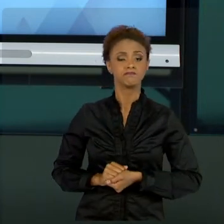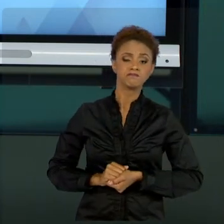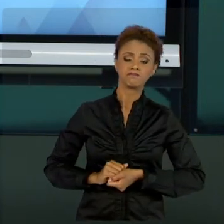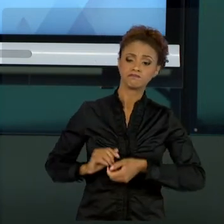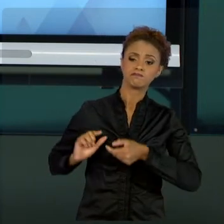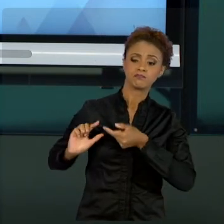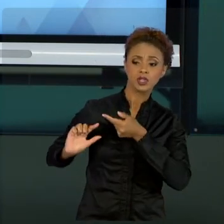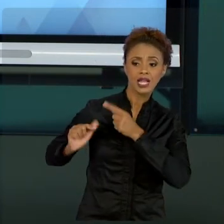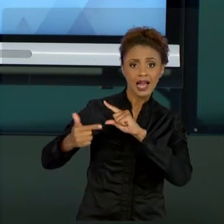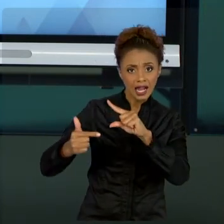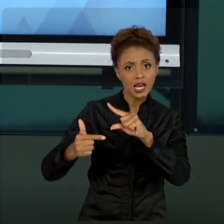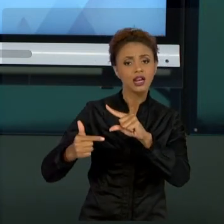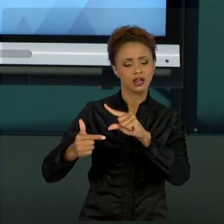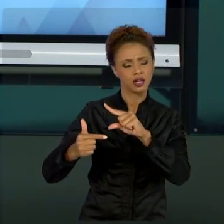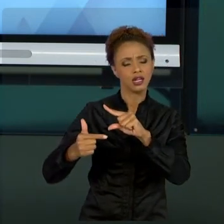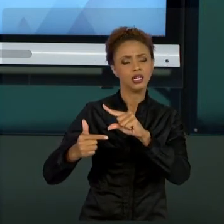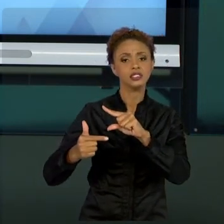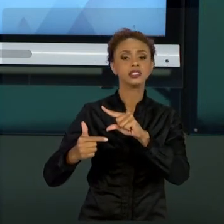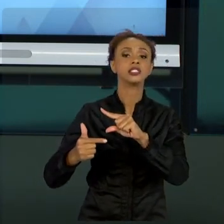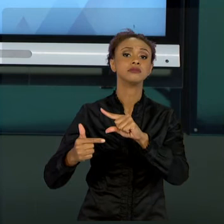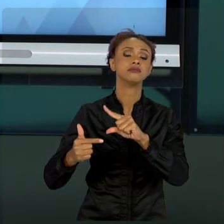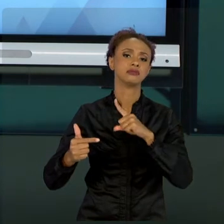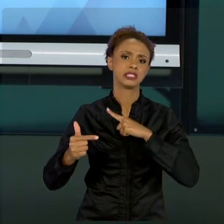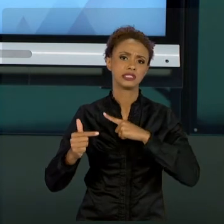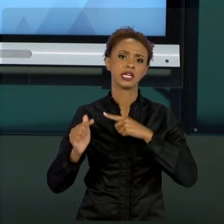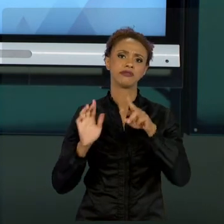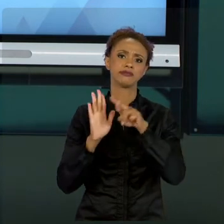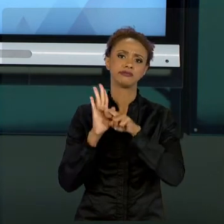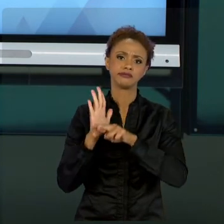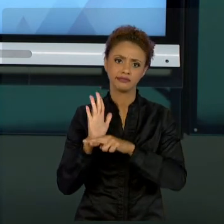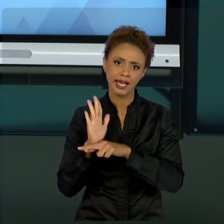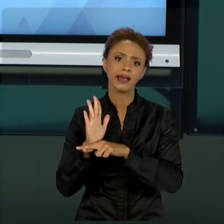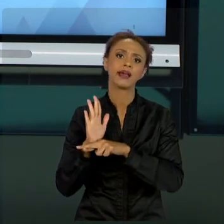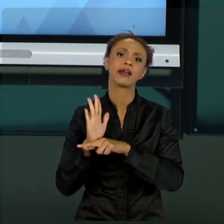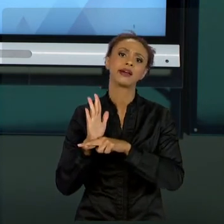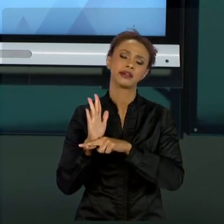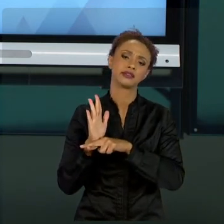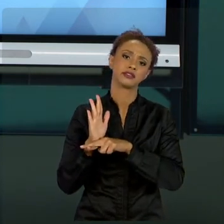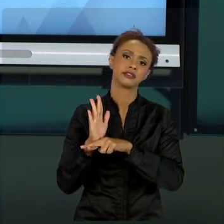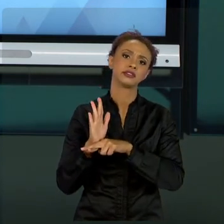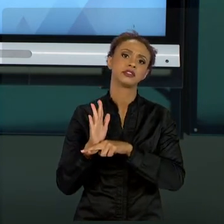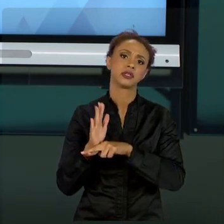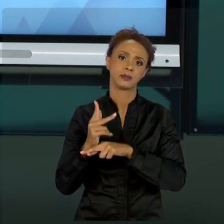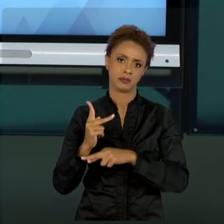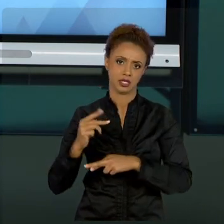PRÁTICAS PREVISTAS NO PRÓPRIO PMBOK. PORÉM, PARA